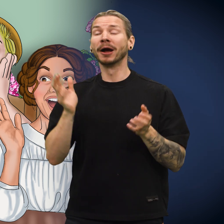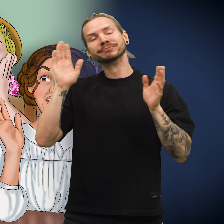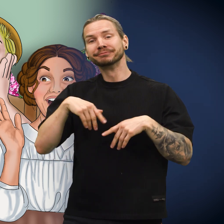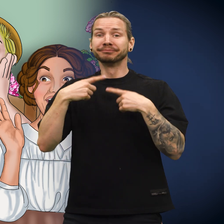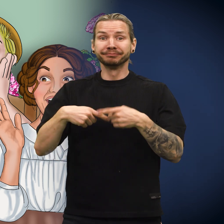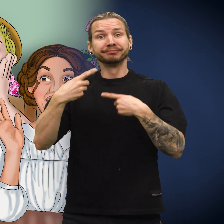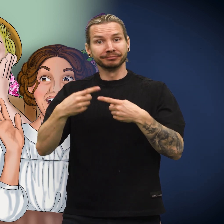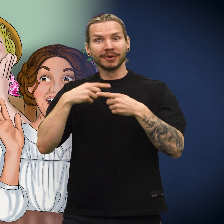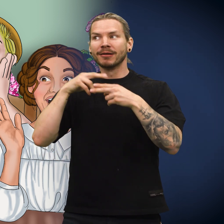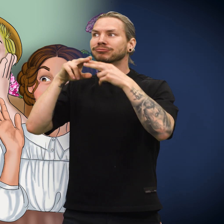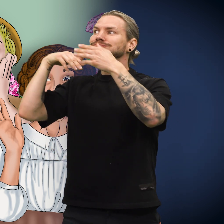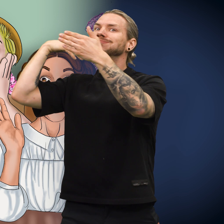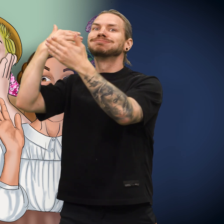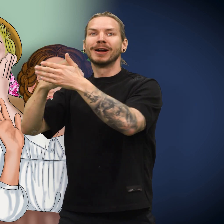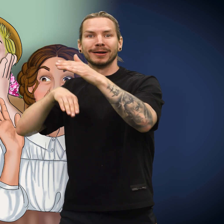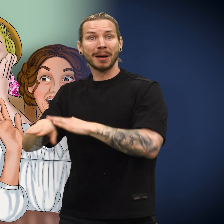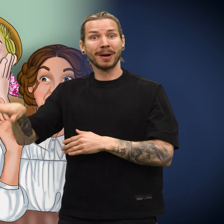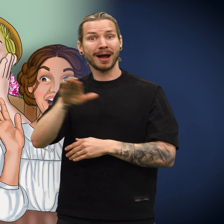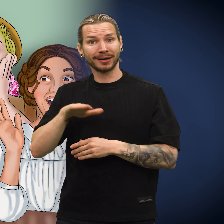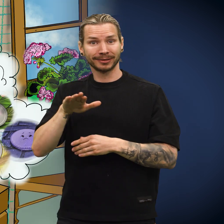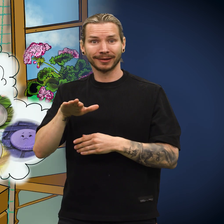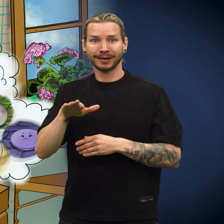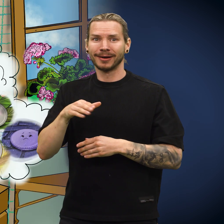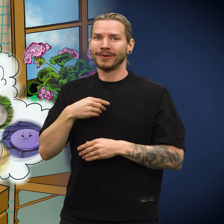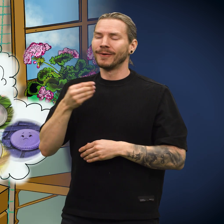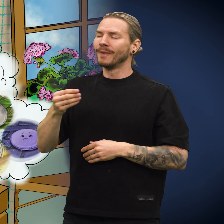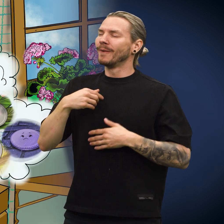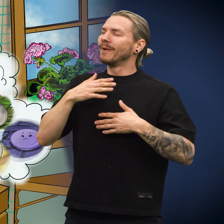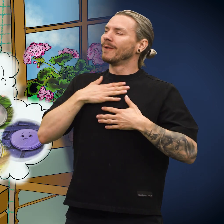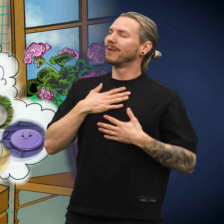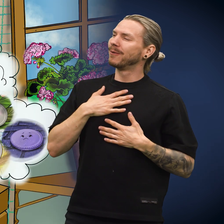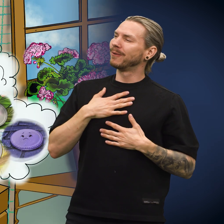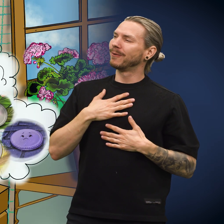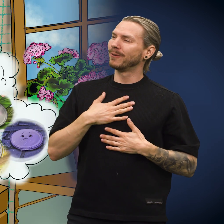Etter en stund kom de frem til skillingens hjemland, og den følte seg lettet.